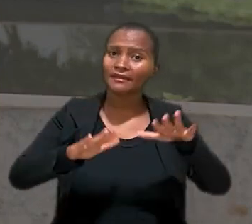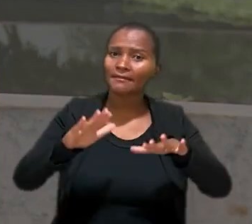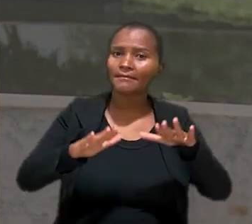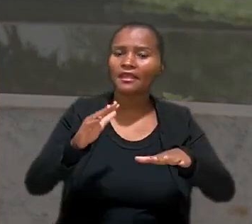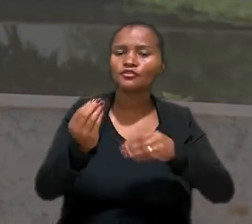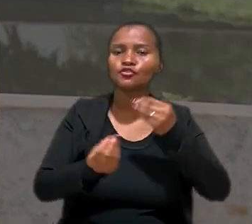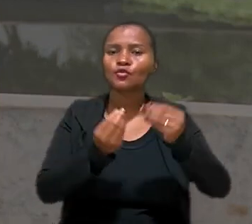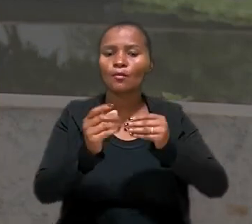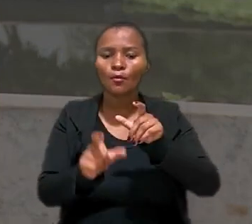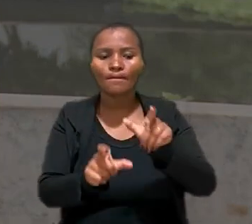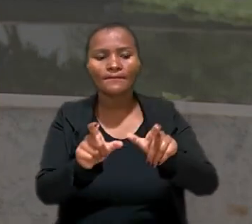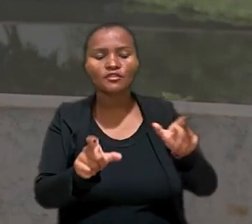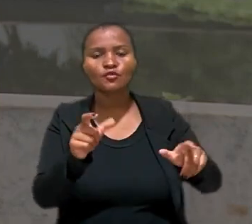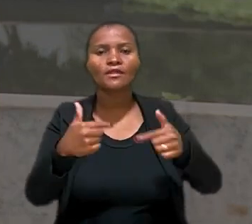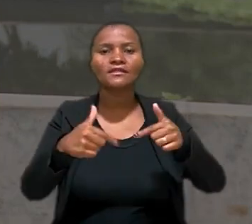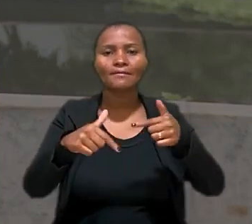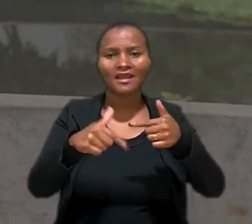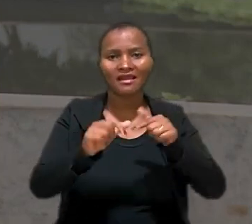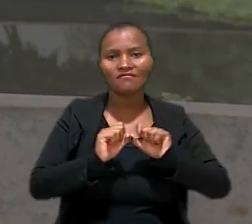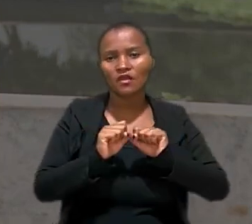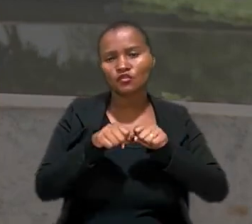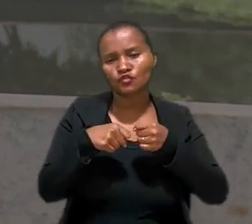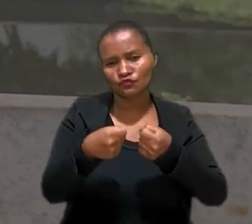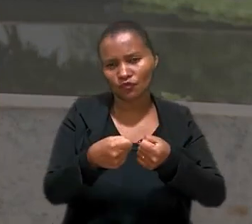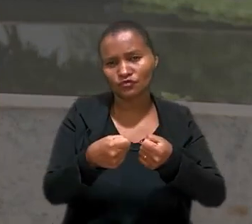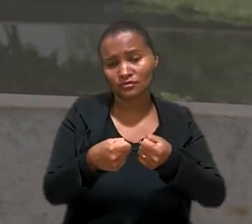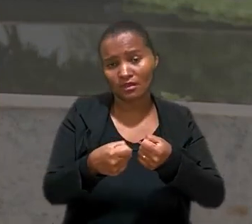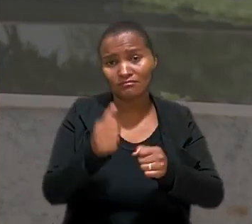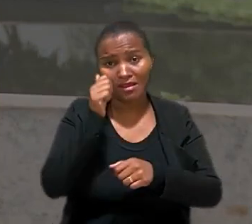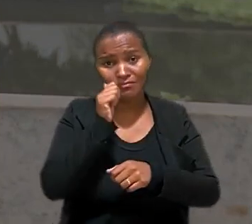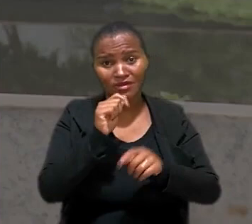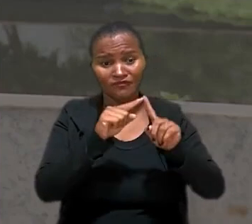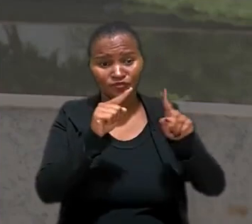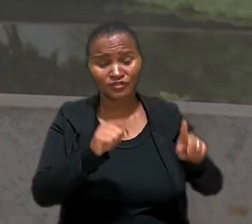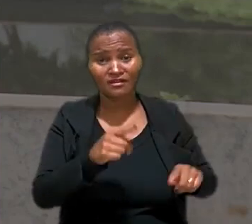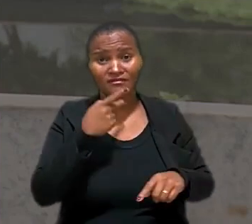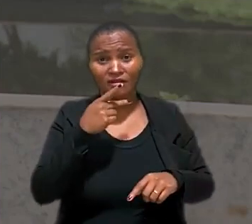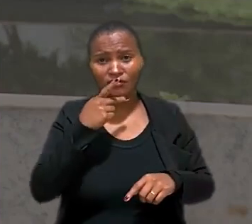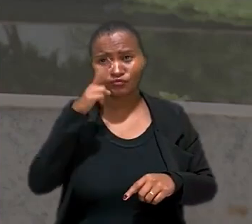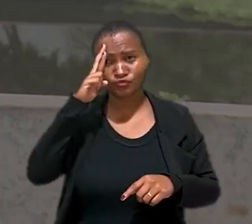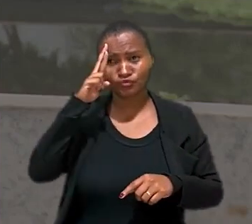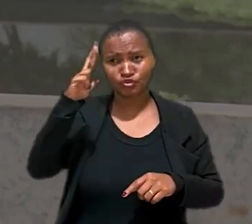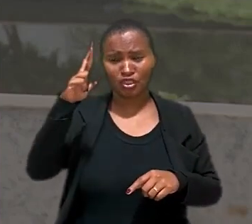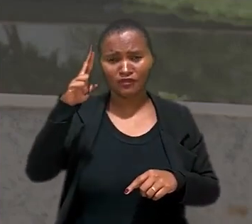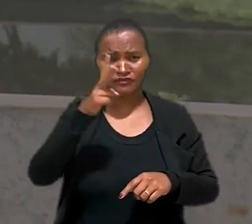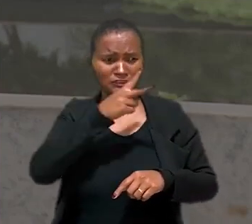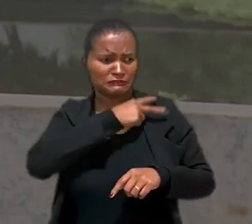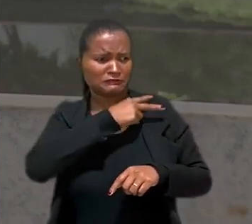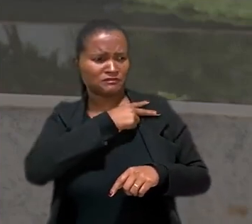desempenho das pessoas subordinadas. Assim, segundo a empregada, superiores hierárquicos adotavam